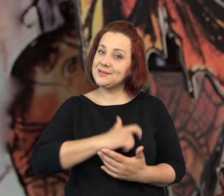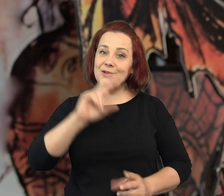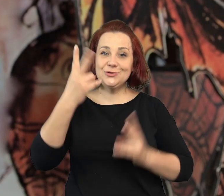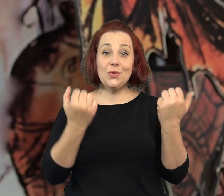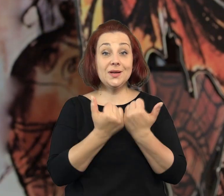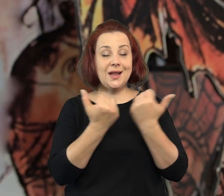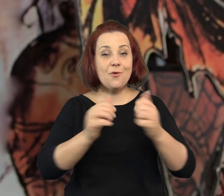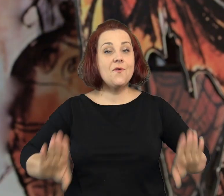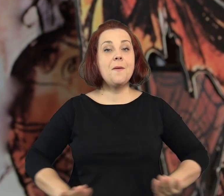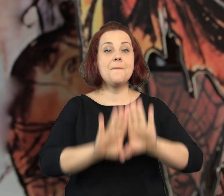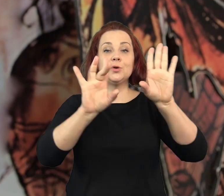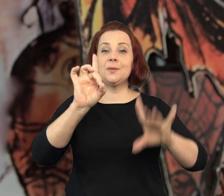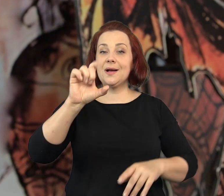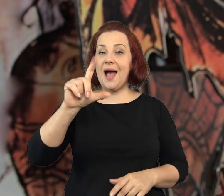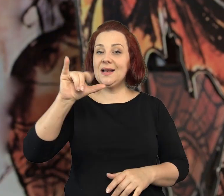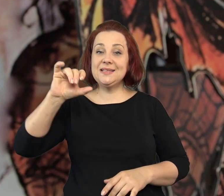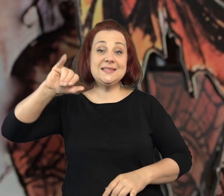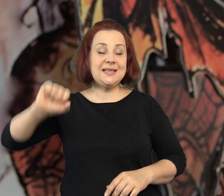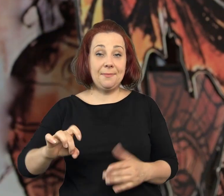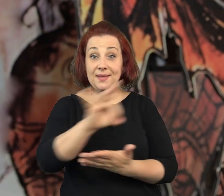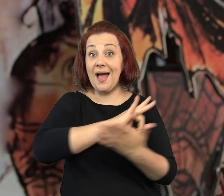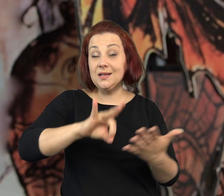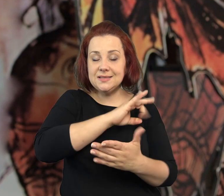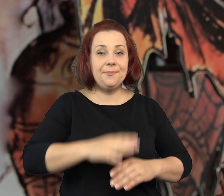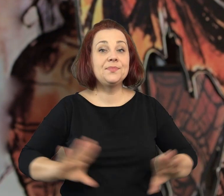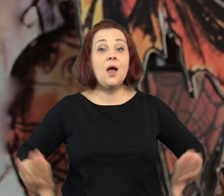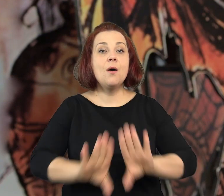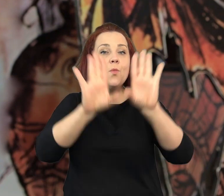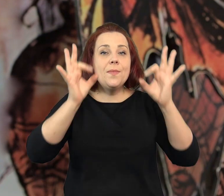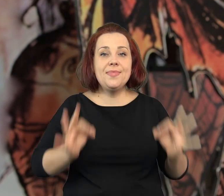Dzień dobry. Witam was serdecznie z Krakowa, z muzeum Galicja.